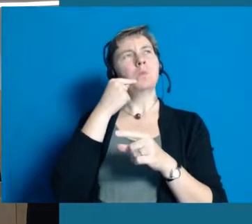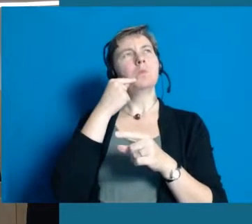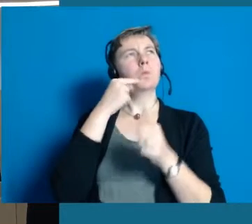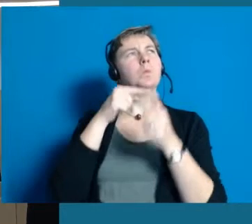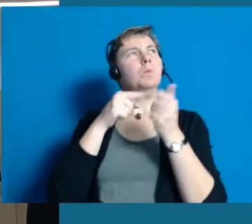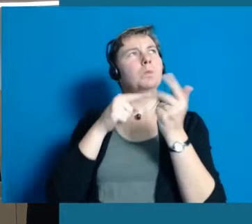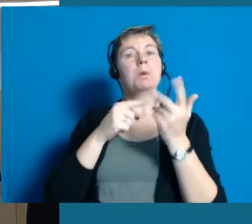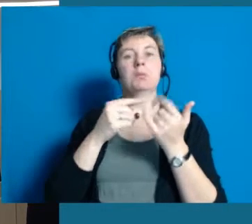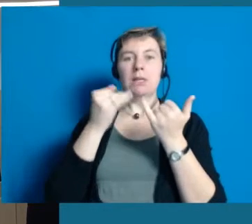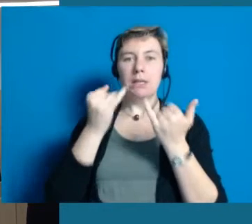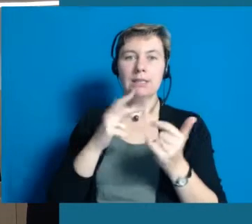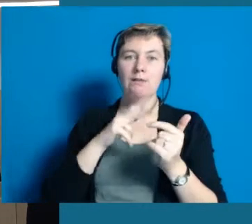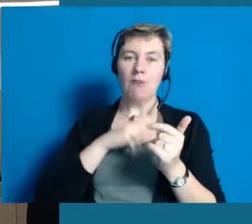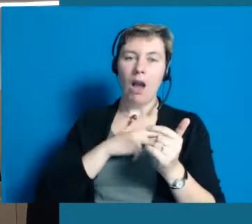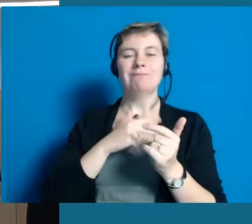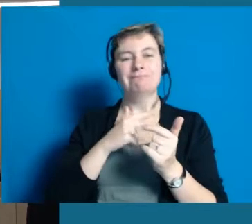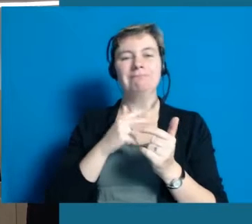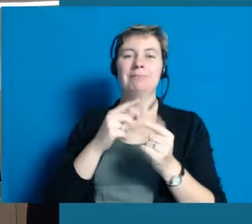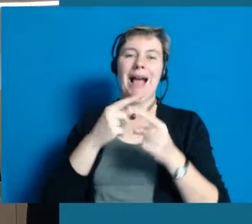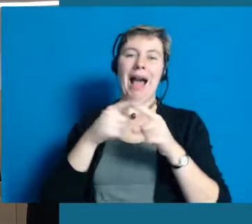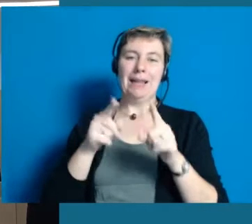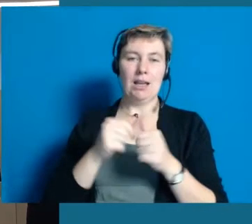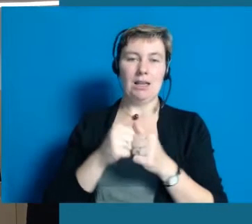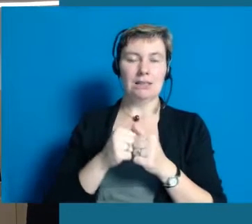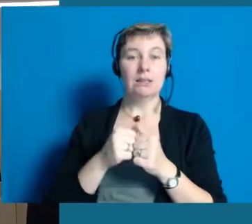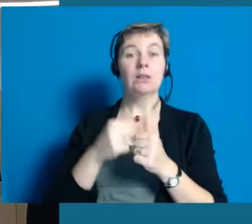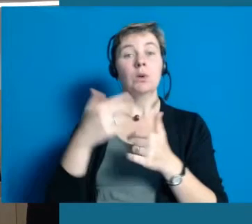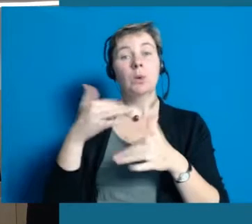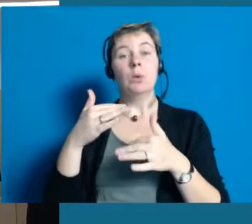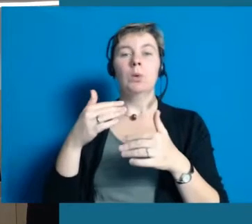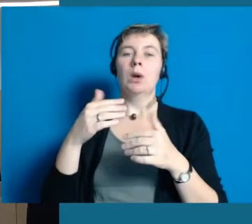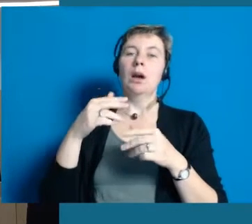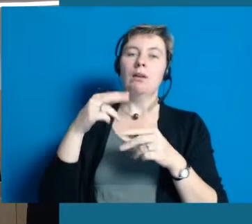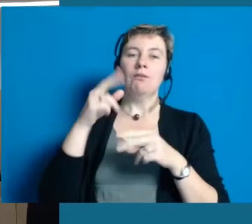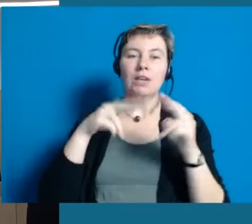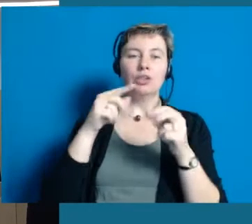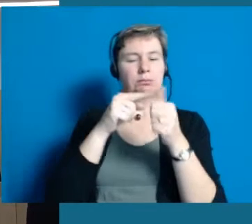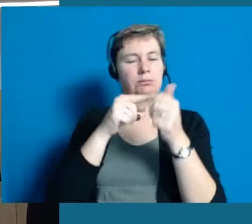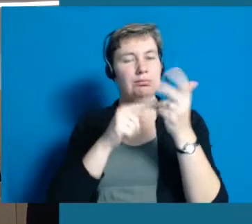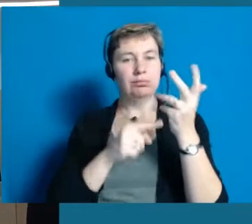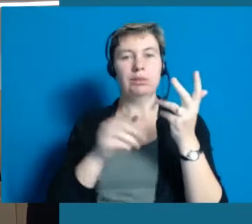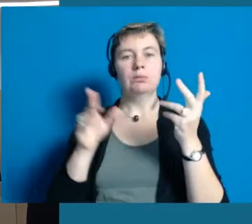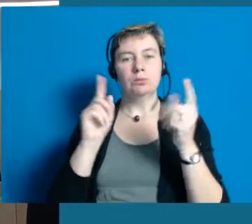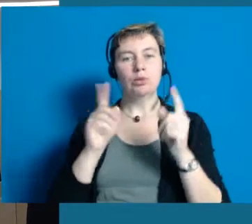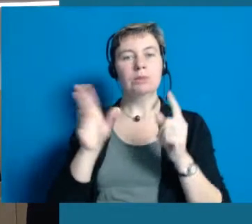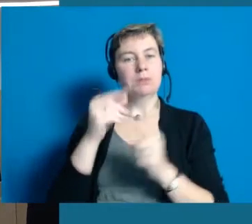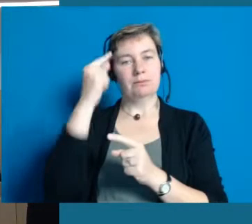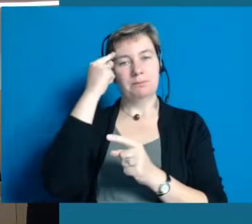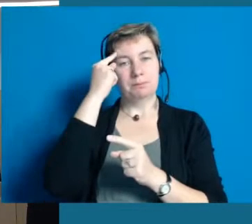Es ist sehr viel mehr als wir dachten, sehr viel vielschichtiger auch als wir gedacht haben.